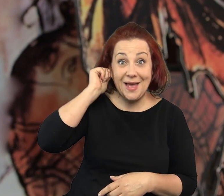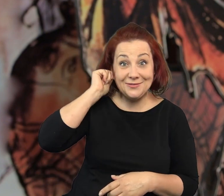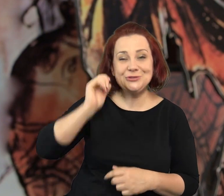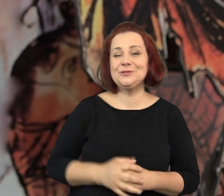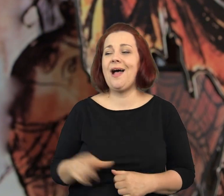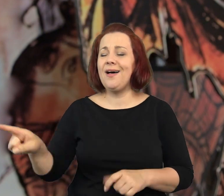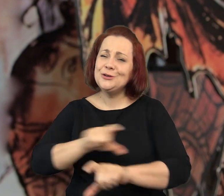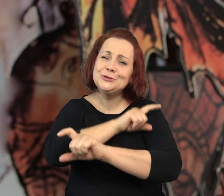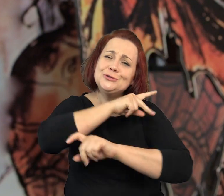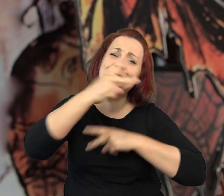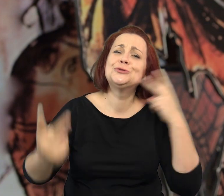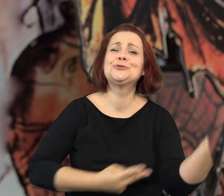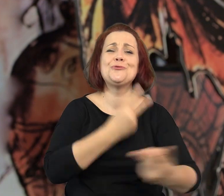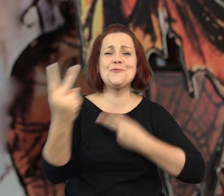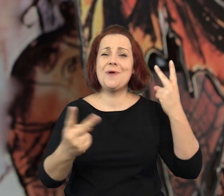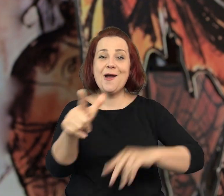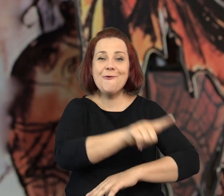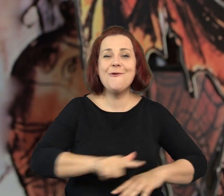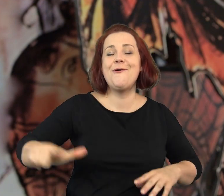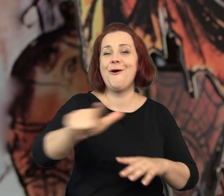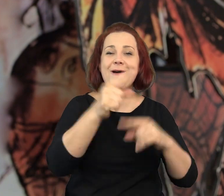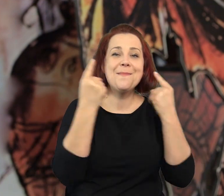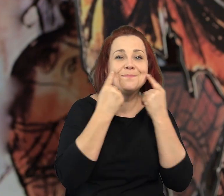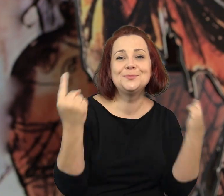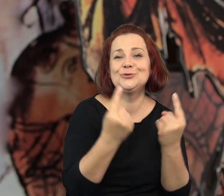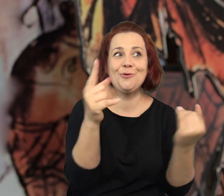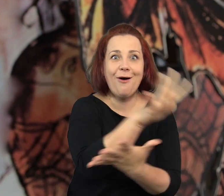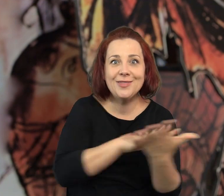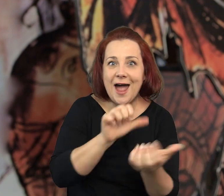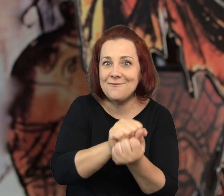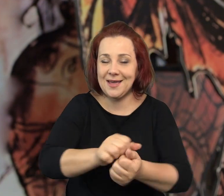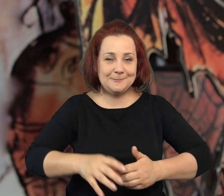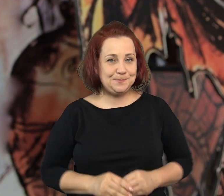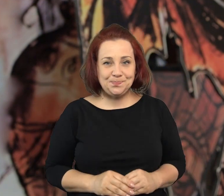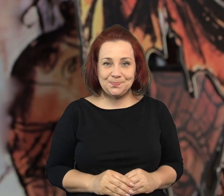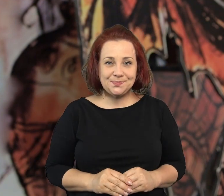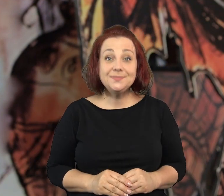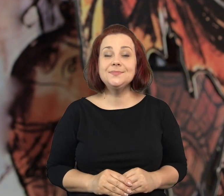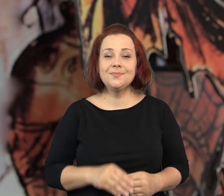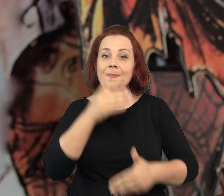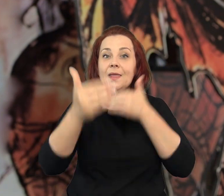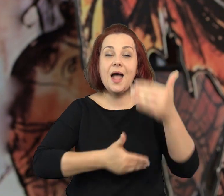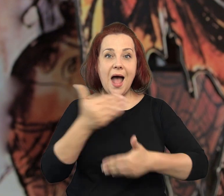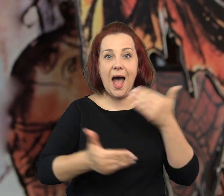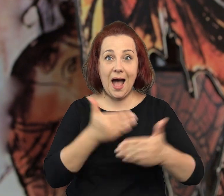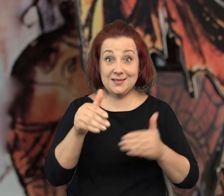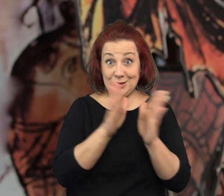Dwójka, chłopak i dziewczyna, którzy tropią lokalne sensacje. Powiem tyle.